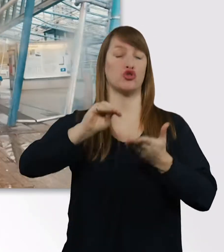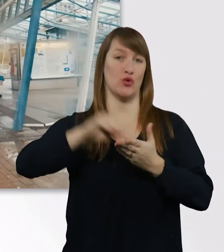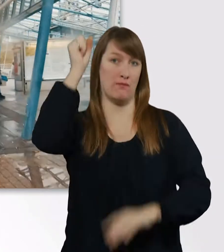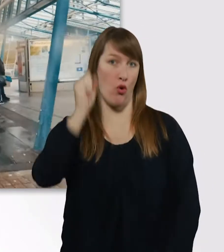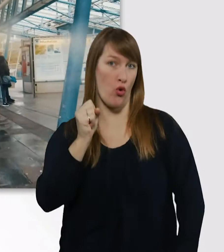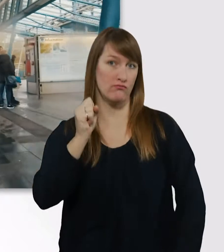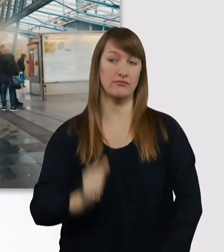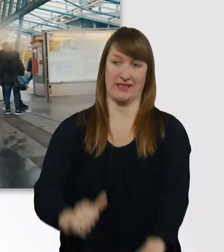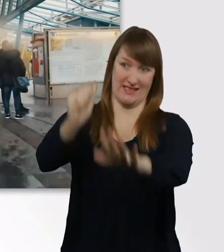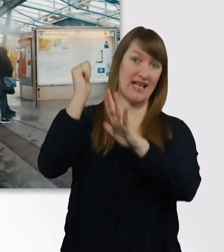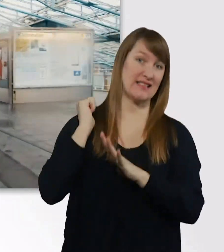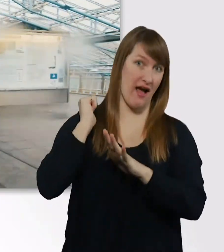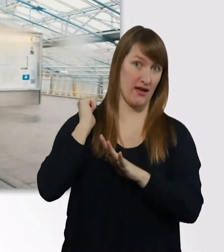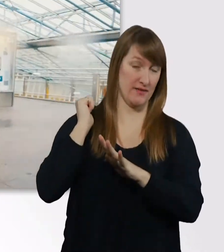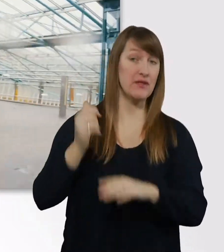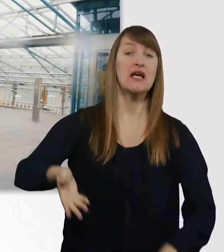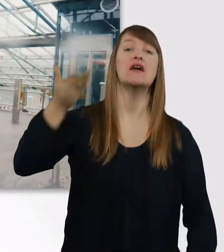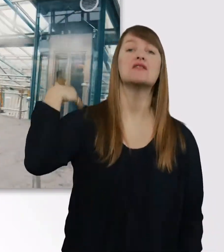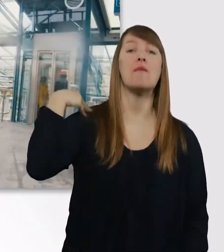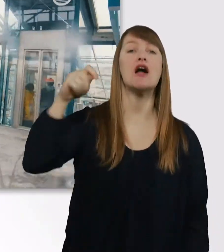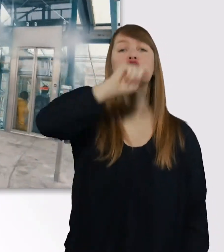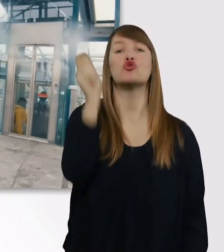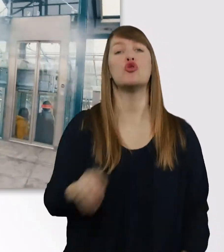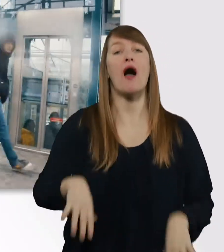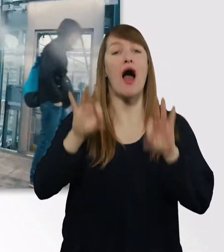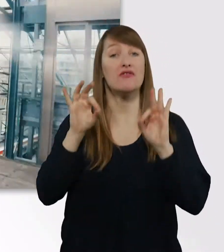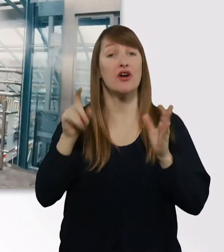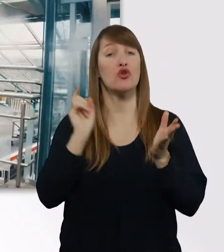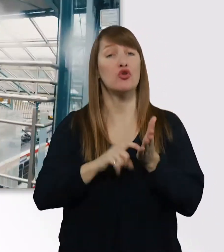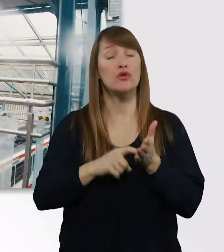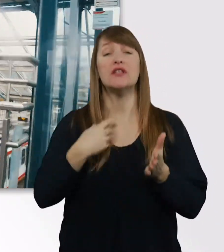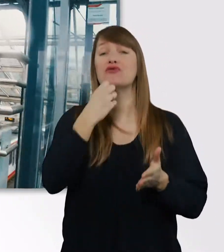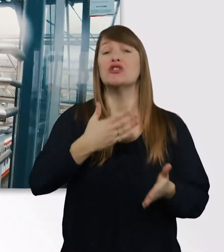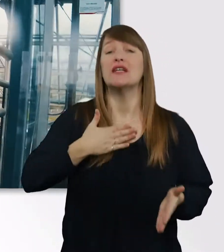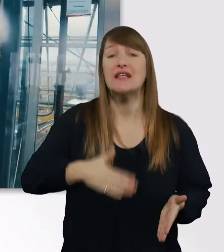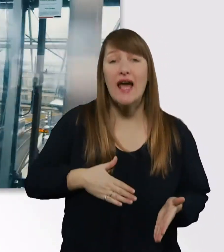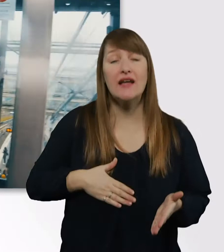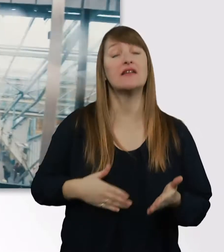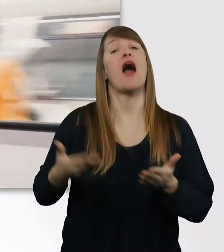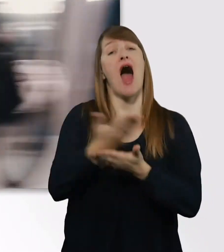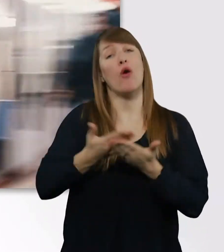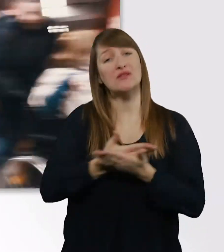Ich hab das Studium damals angefangen, weil ich unbedingt die Ausbildung zur Kinder- und Jugendpsychotherapeutin machen wollte.